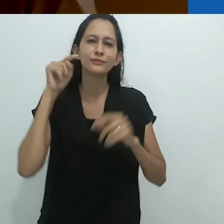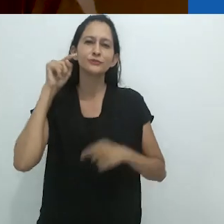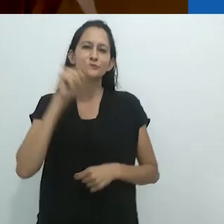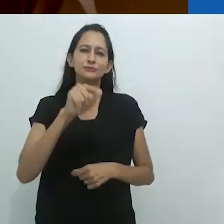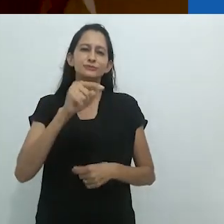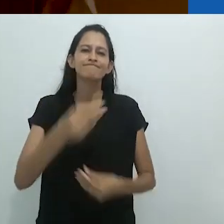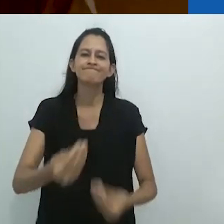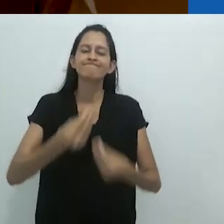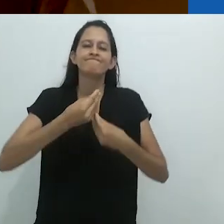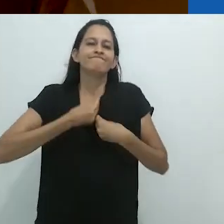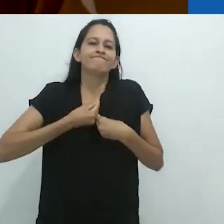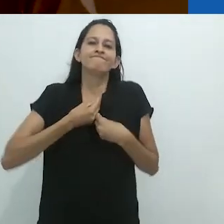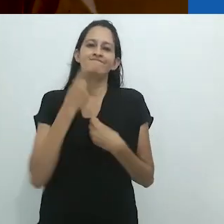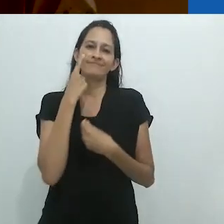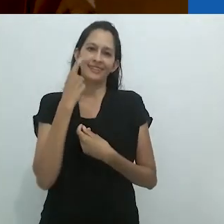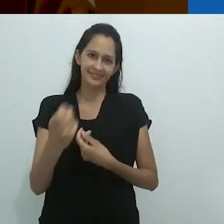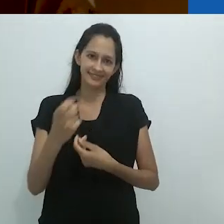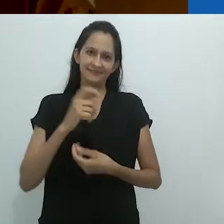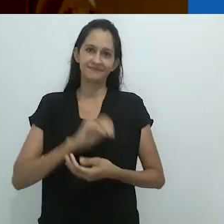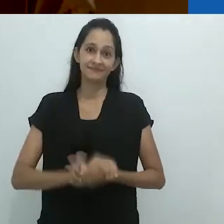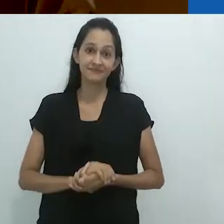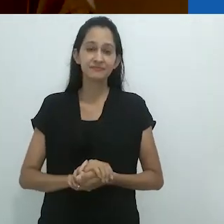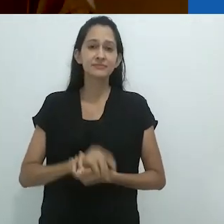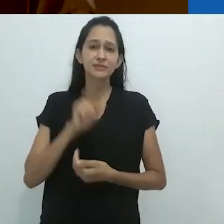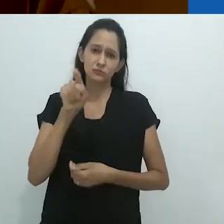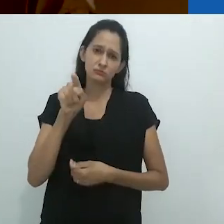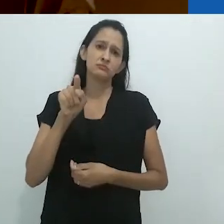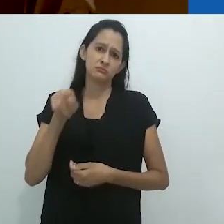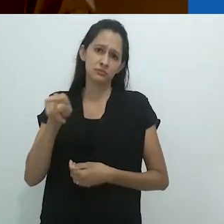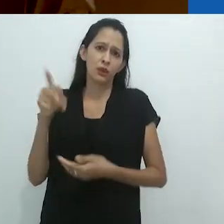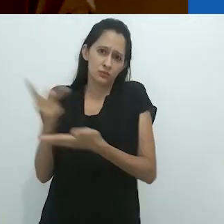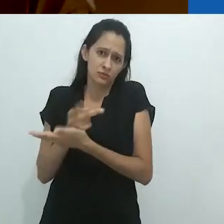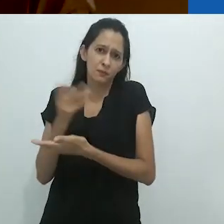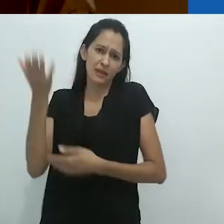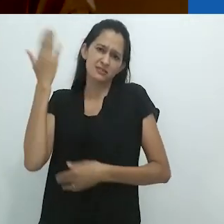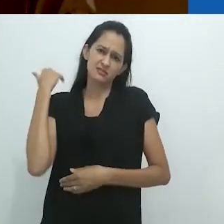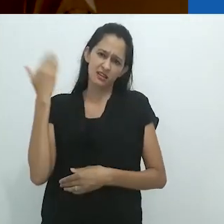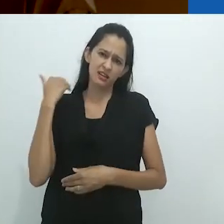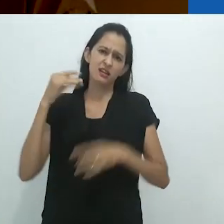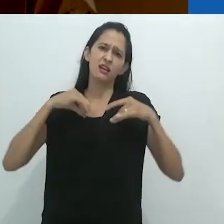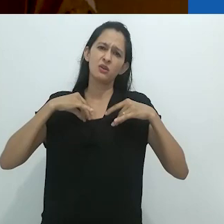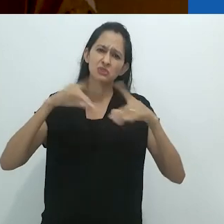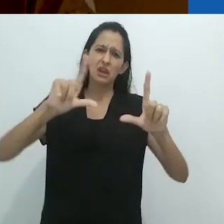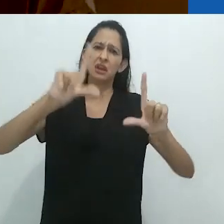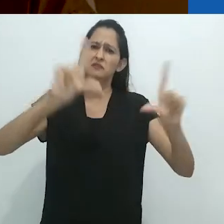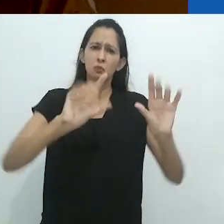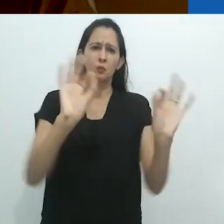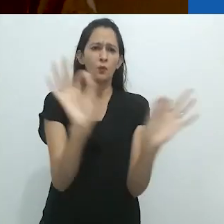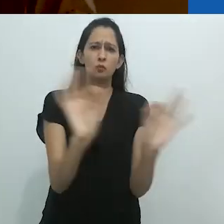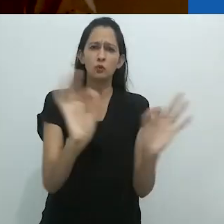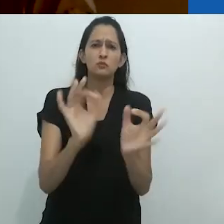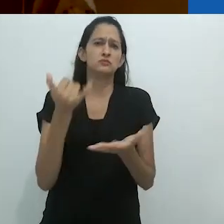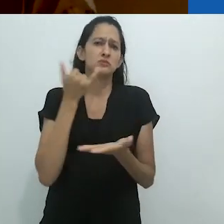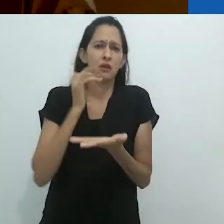Não visual. Isso era a Austrália antes da TV e das telas de celulares